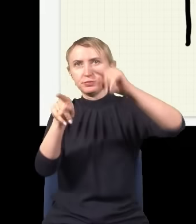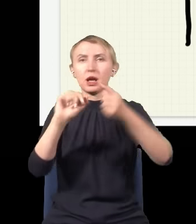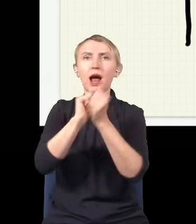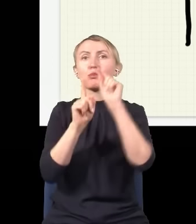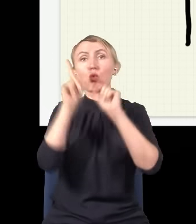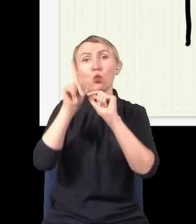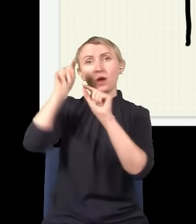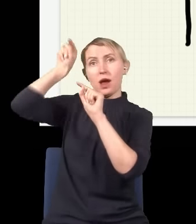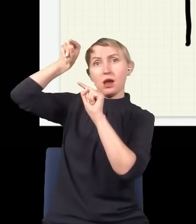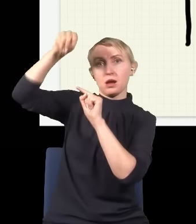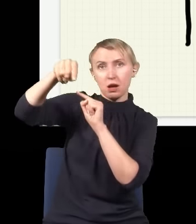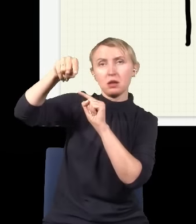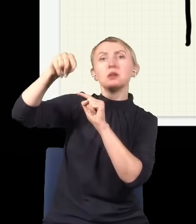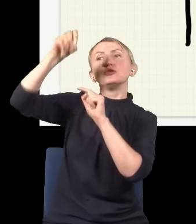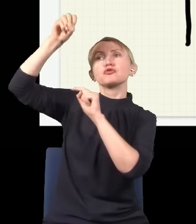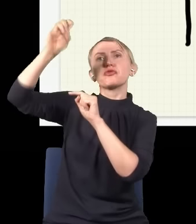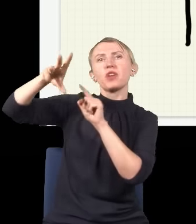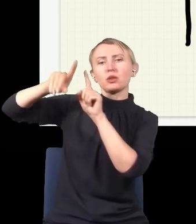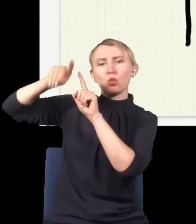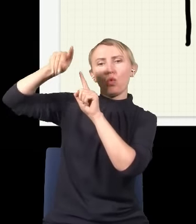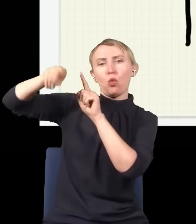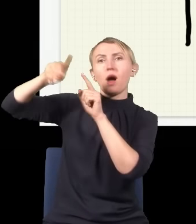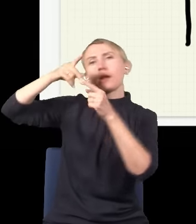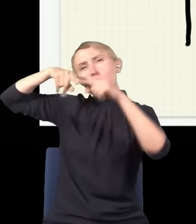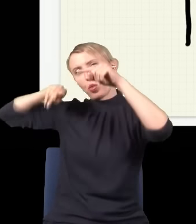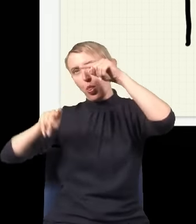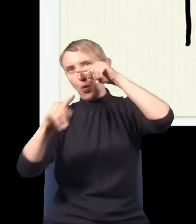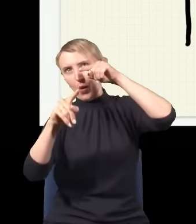górą, i wtedy światło idzie taką drogą, albo dołem.